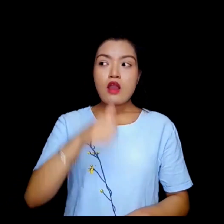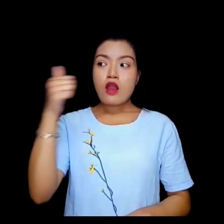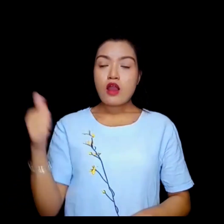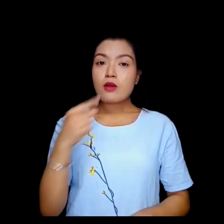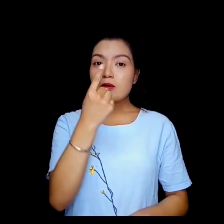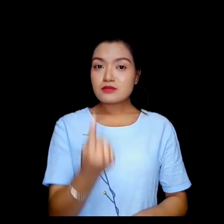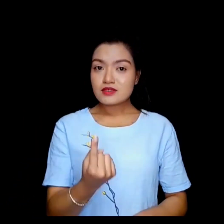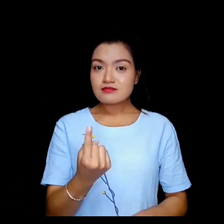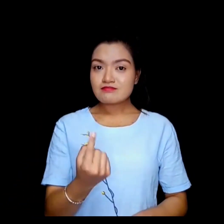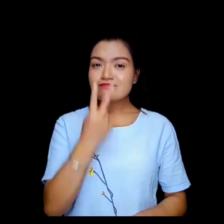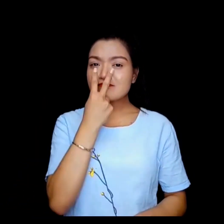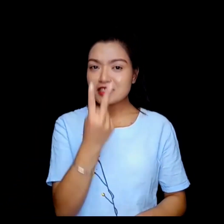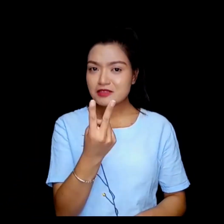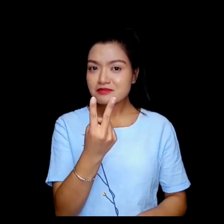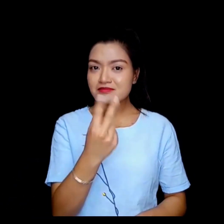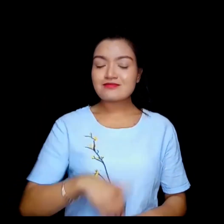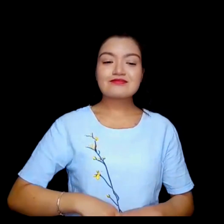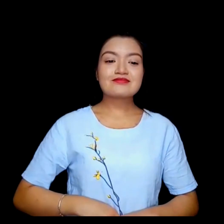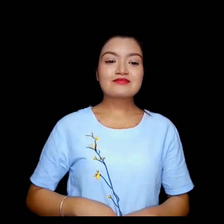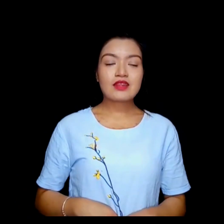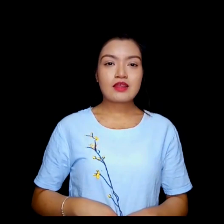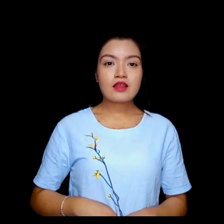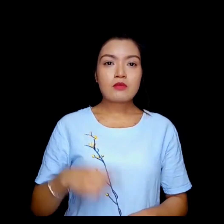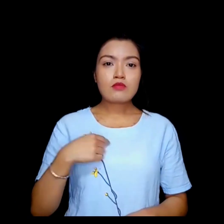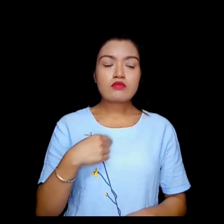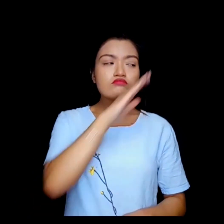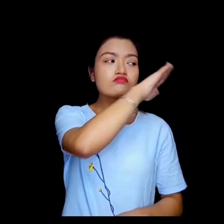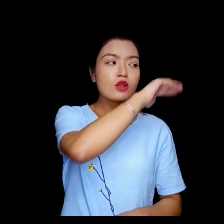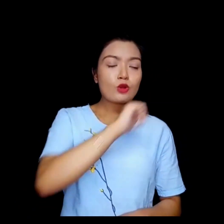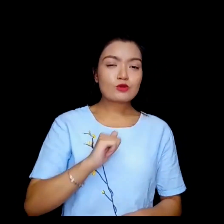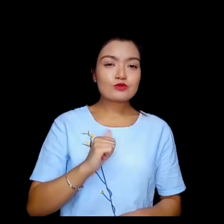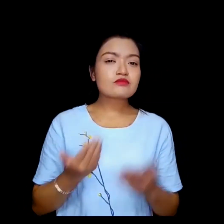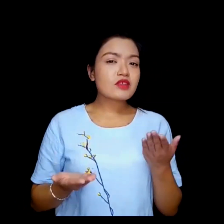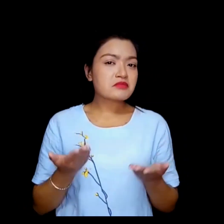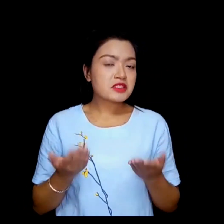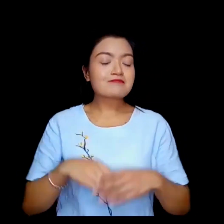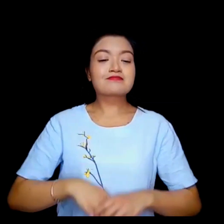अर्को हप्ता हेरैला म फेरी आँउछ